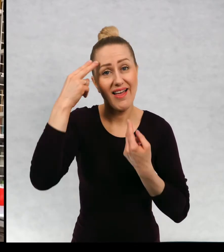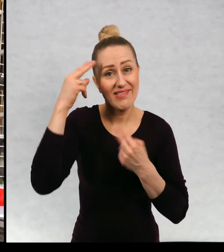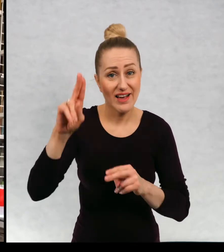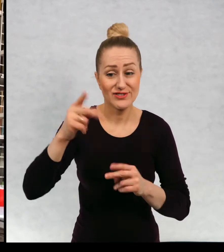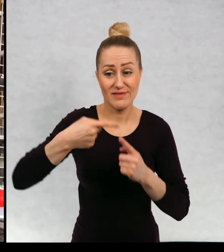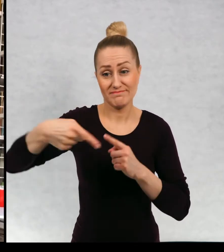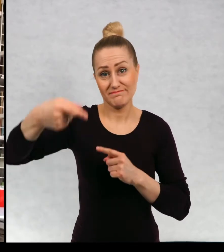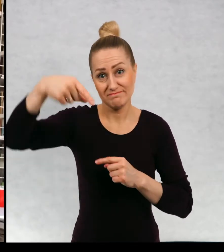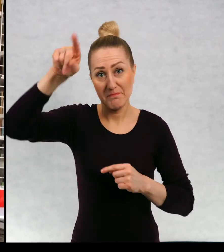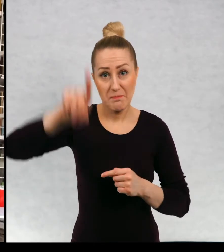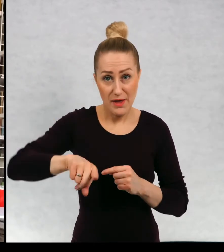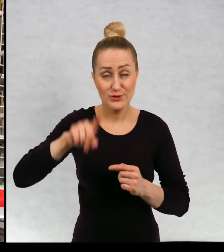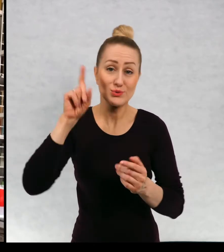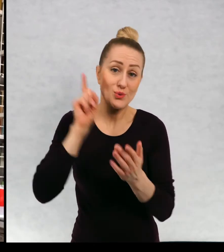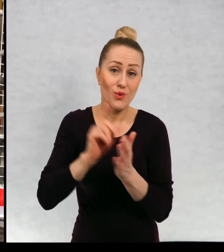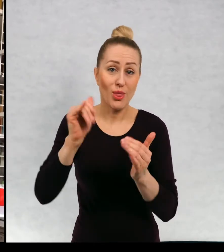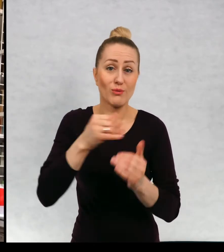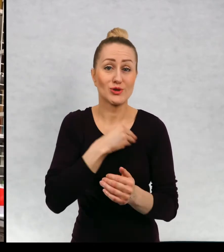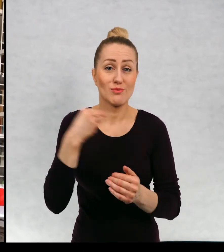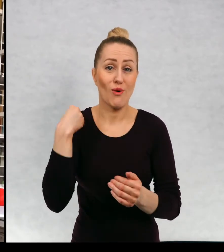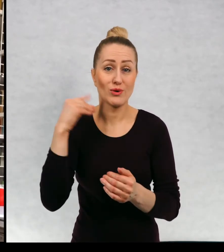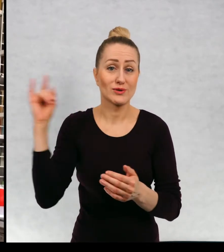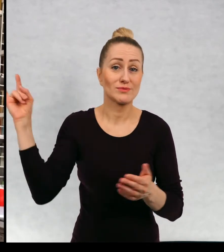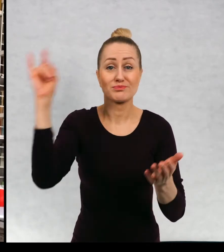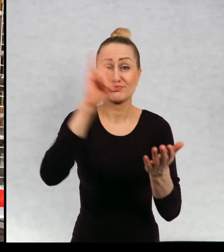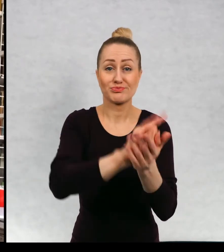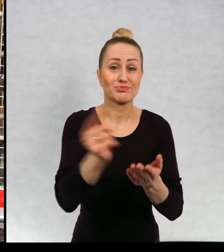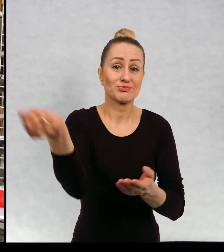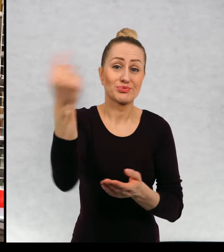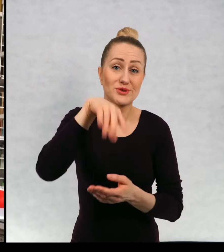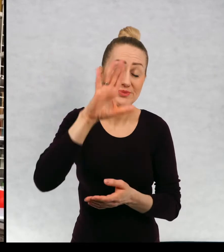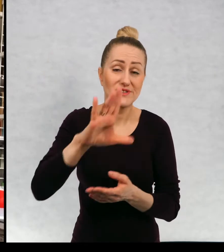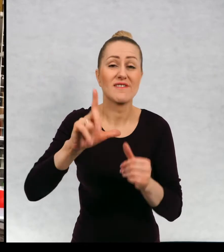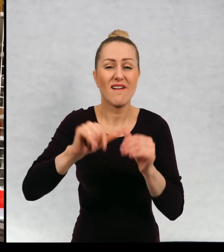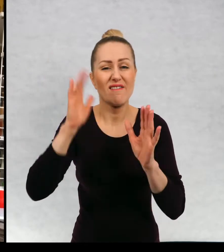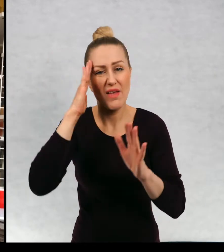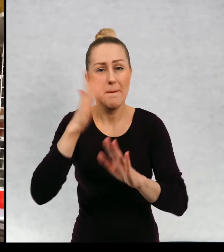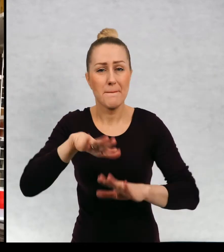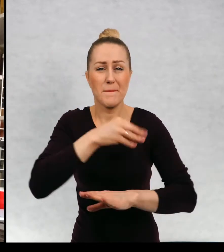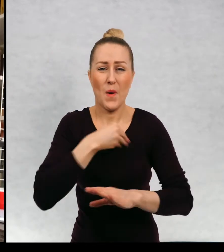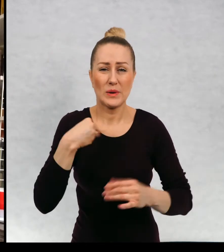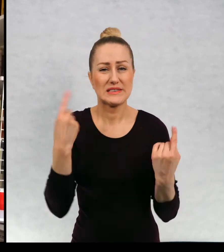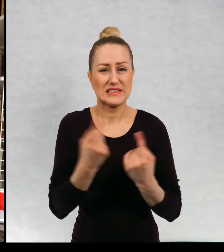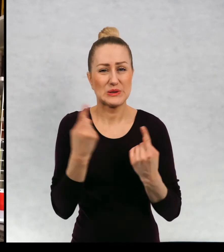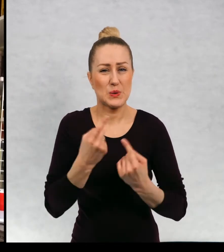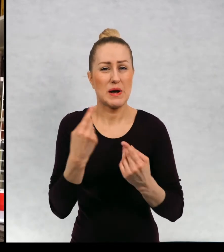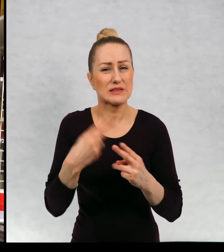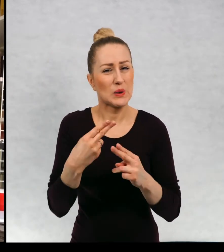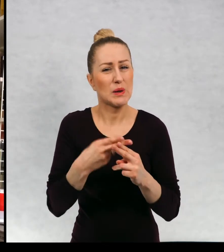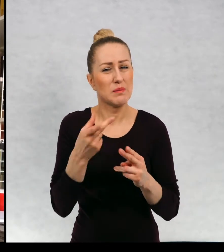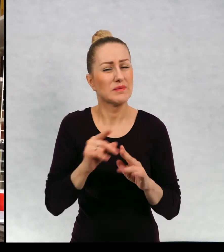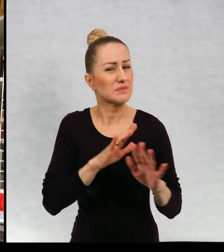za miesiąc uda mi się do Polski przyjechać, chociaż wiem, że sytuacja jest w kraju nie najlepsza na razie.